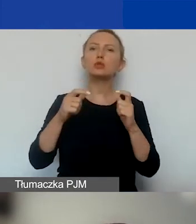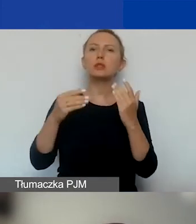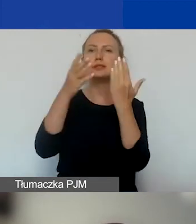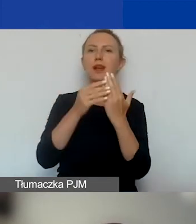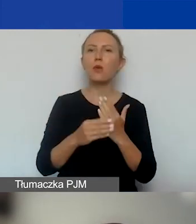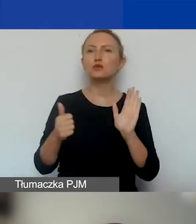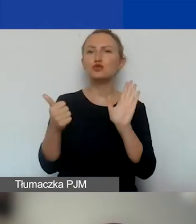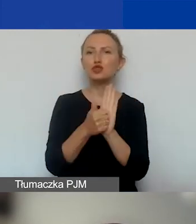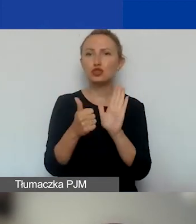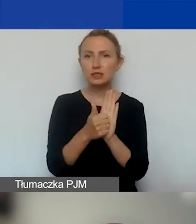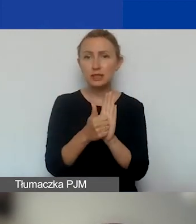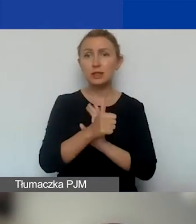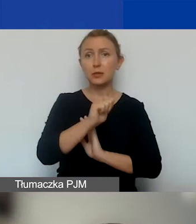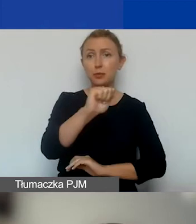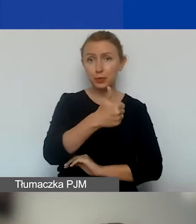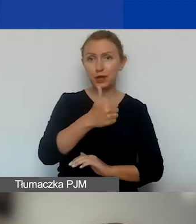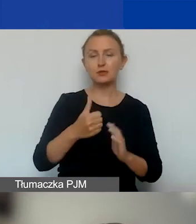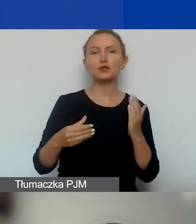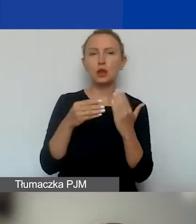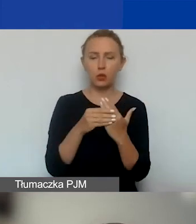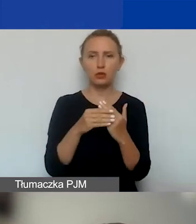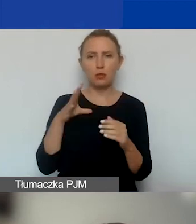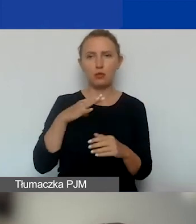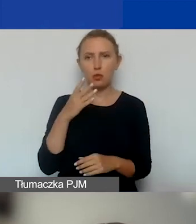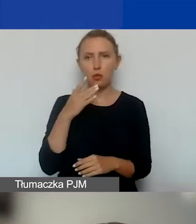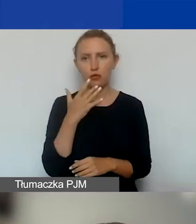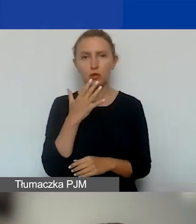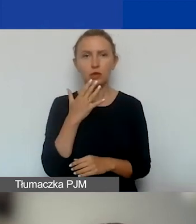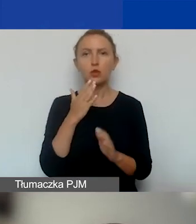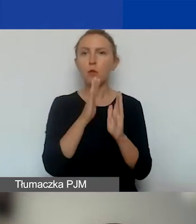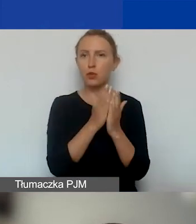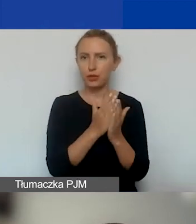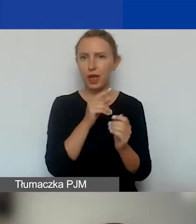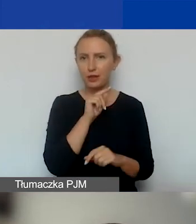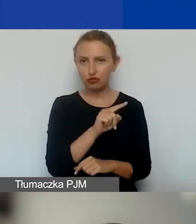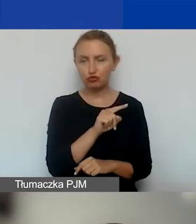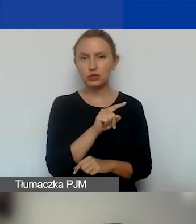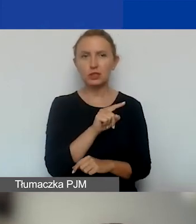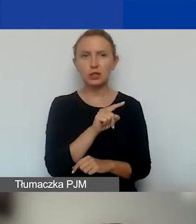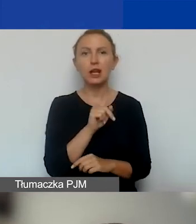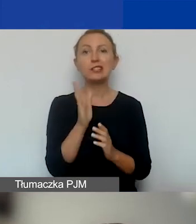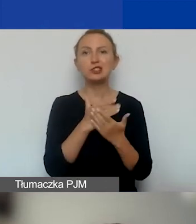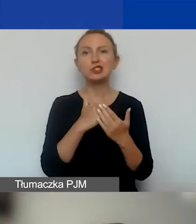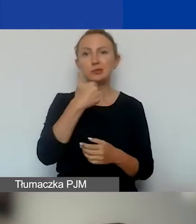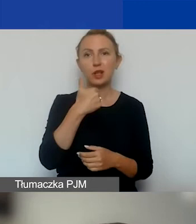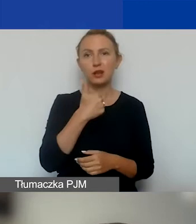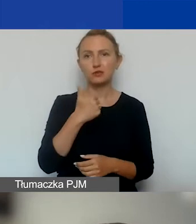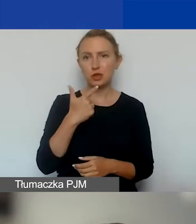i pierwszym załącznikiem, tak jak mówiłam, jest podręcznik. Część pierwsza i część druga tego podręcznika.